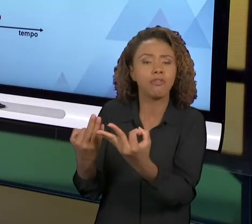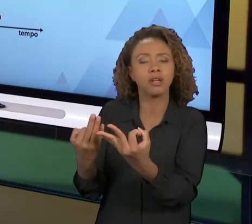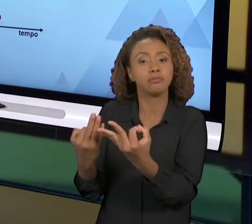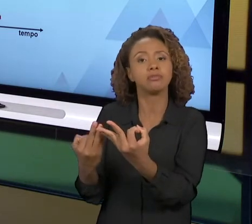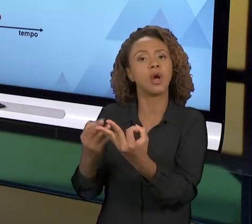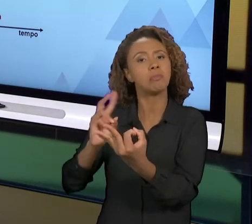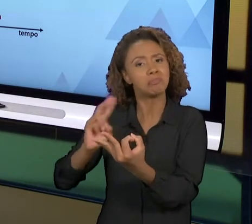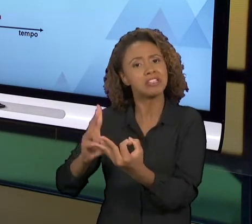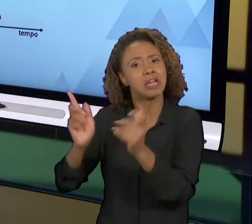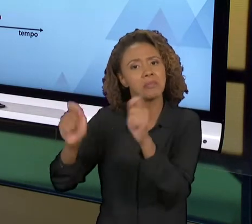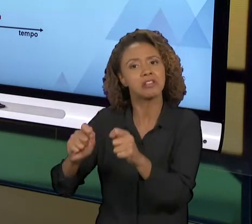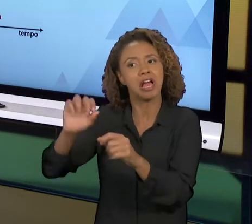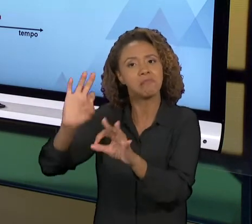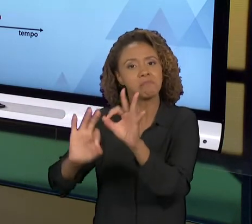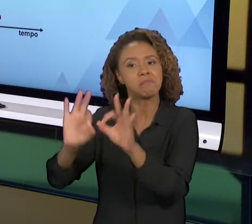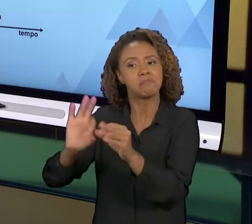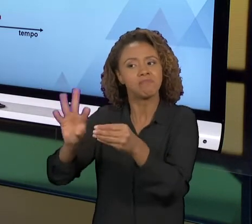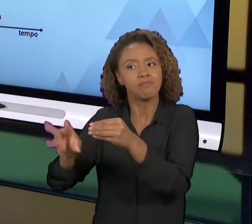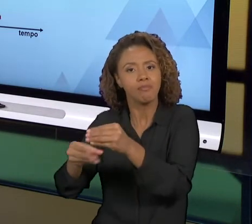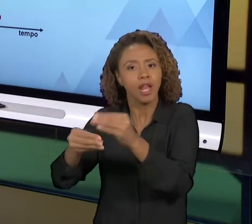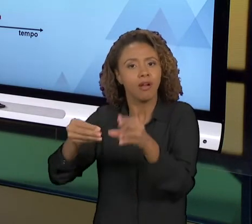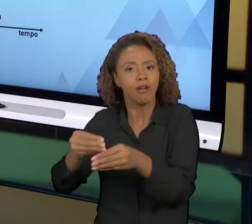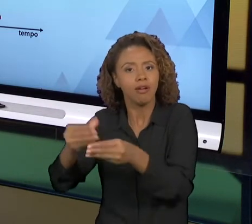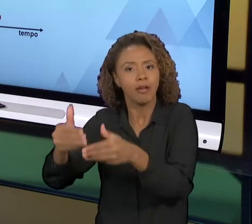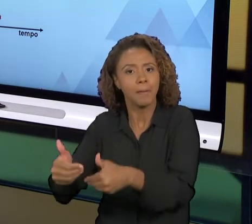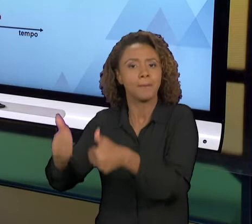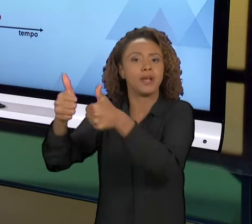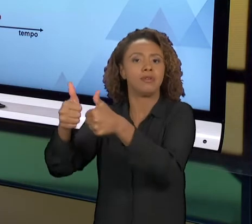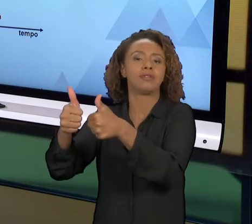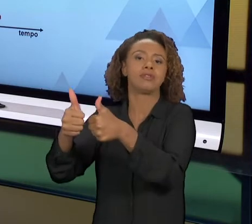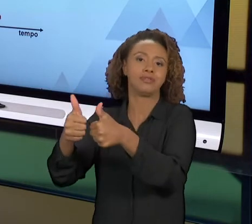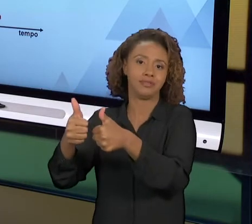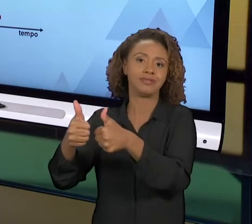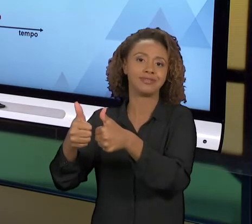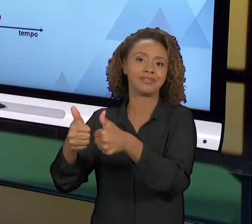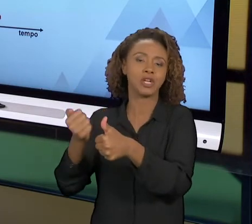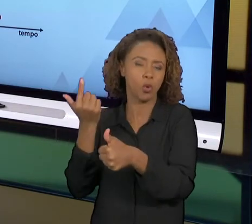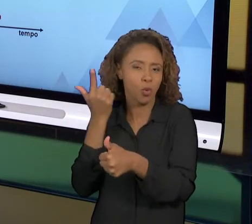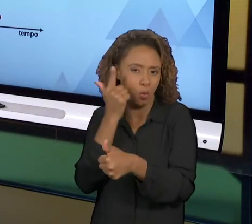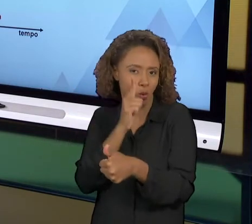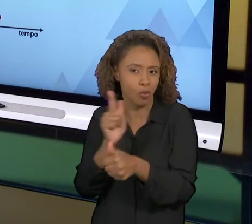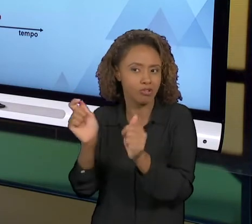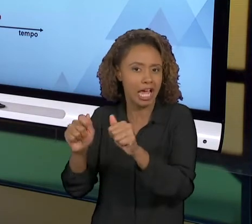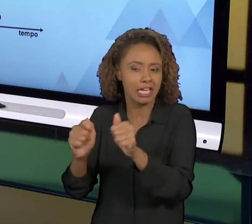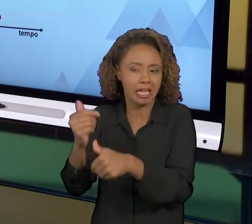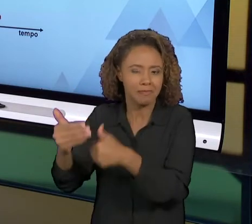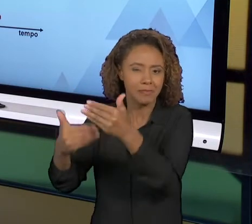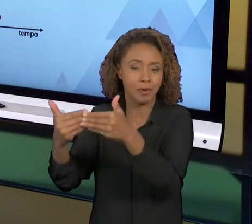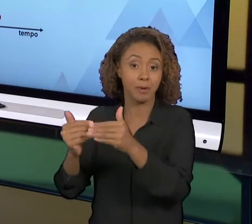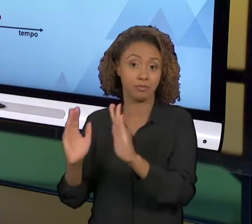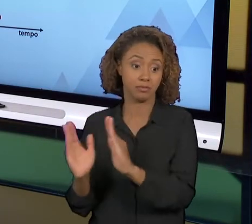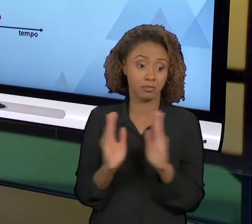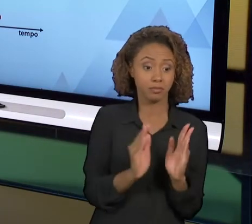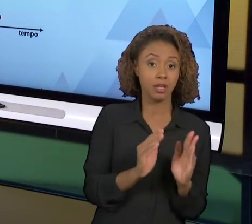VOCÊ PODE GIRAR O CICLO 'PDCA' INDEFINIDAMENTE QUE VOCÊ SEMPRE VAI CONSEGUIR ALGUM TIPO DE MELHORIA NO PROCESSO. JÁ NA REENGENHARIA É UMA